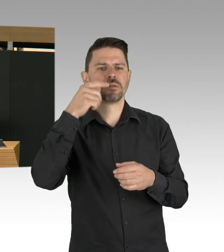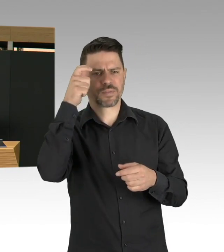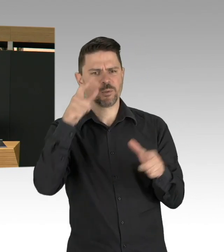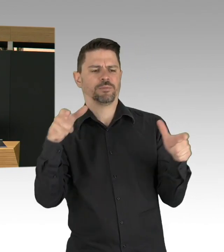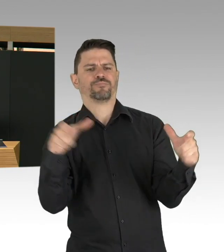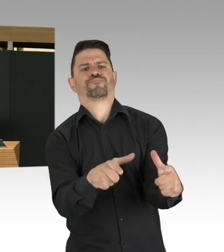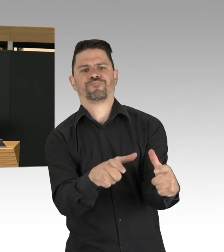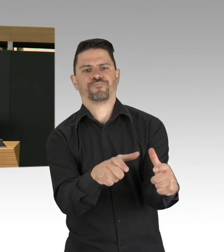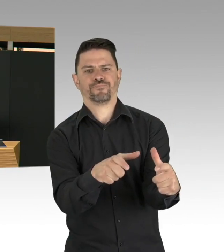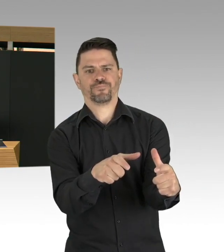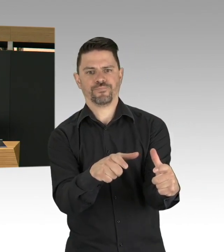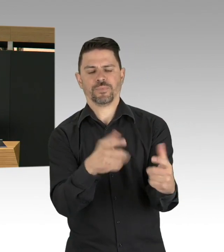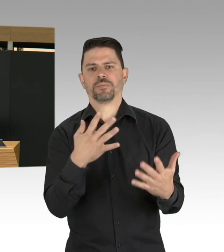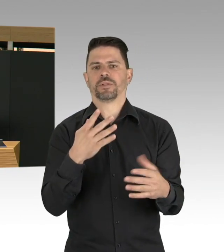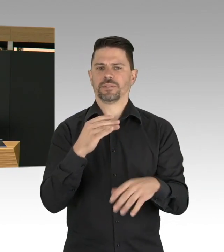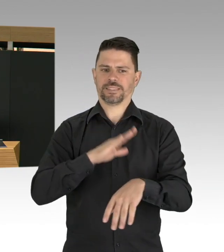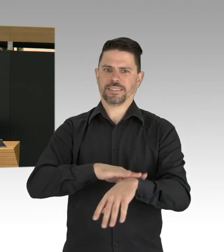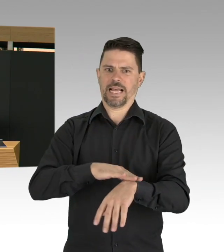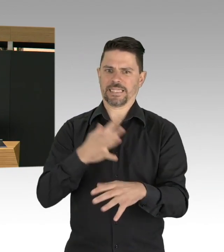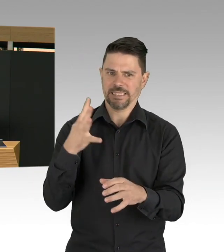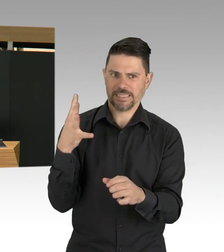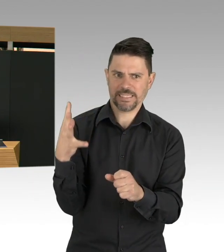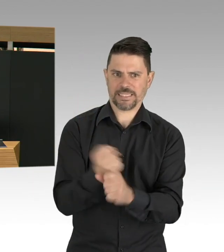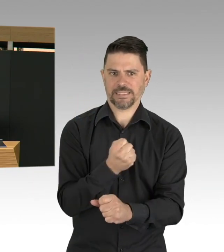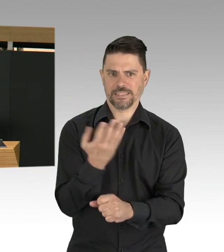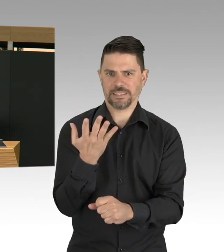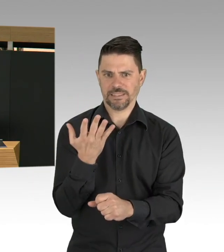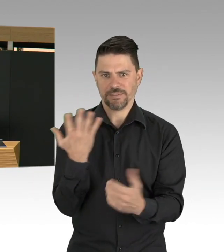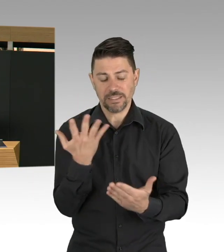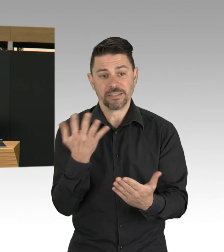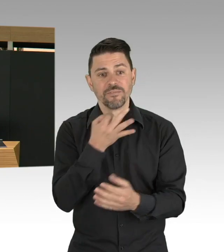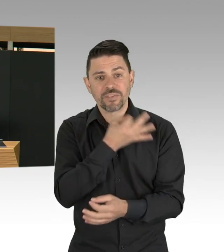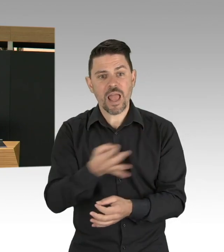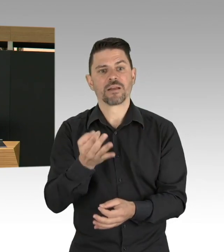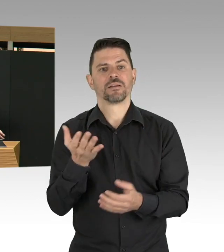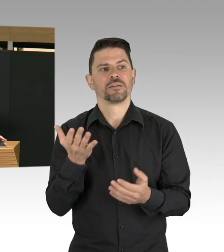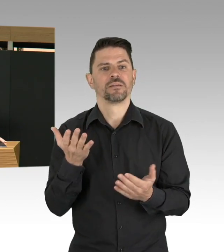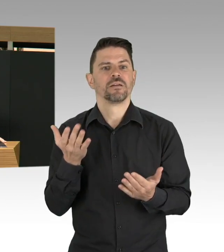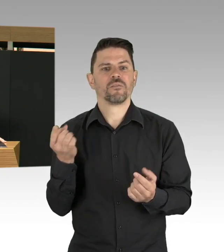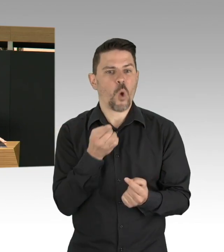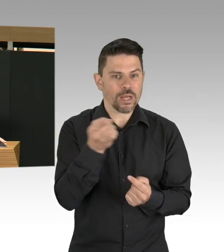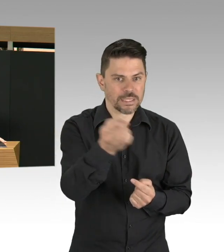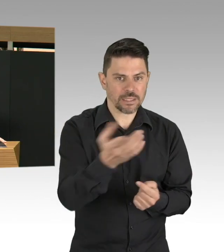ist der Moment wo ein Impfstoff da ist und nicht nur da ist, sondern auch verfügbar ist.